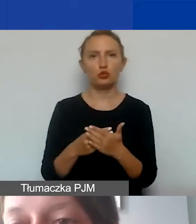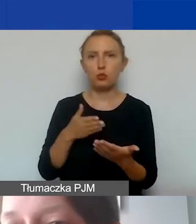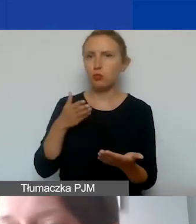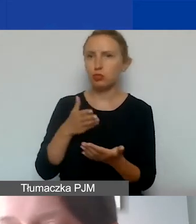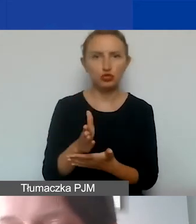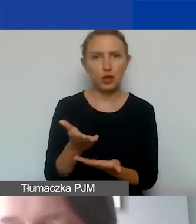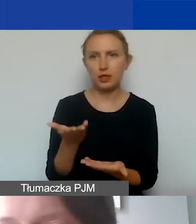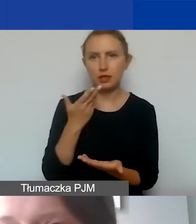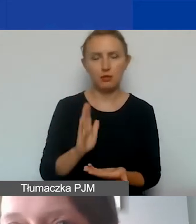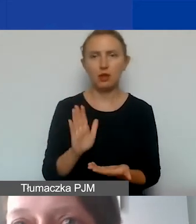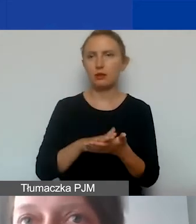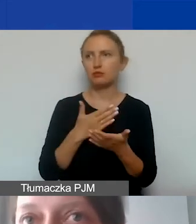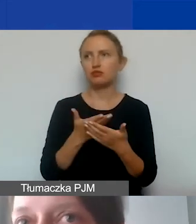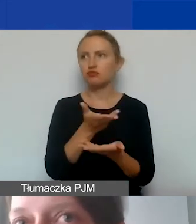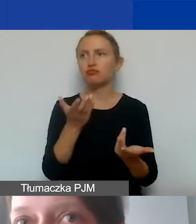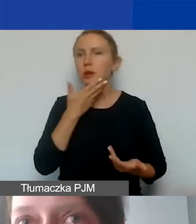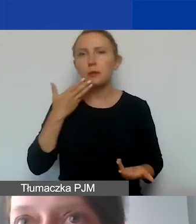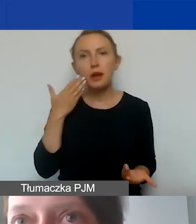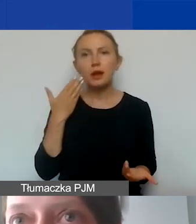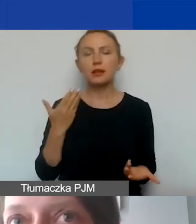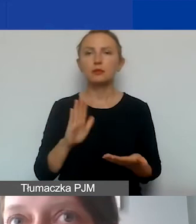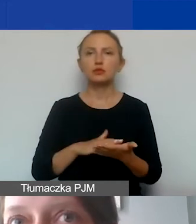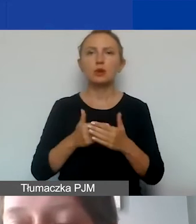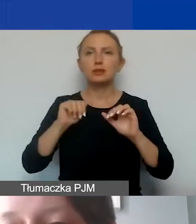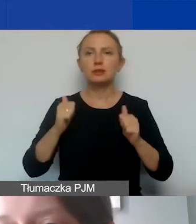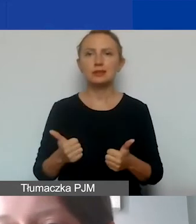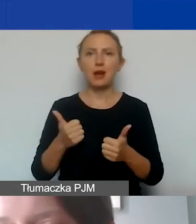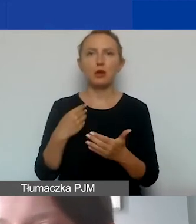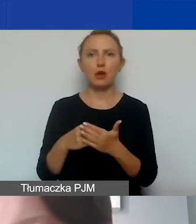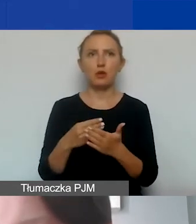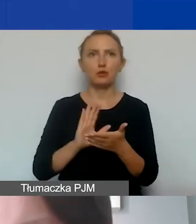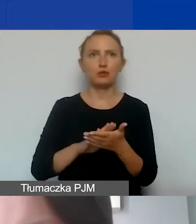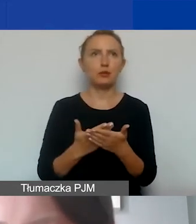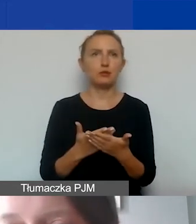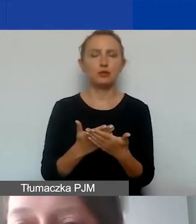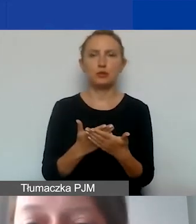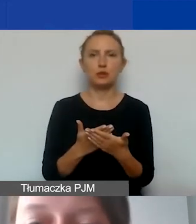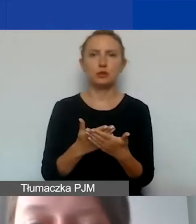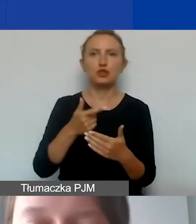nie mają państwo stałych kosztów takich jak czynsz,